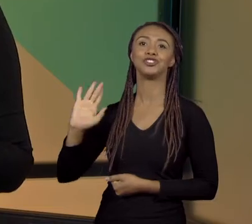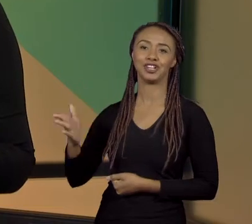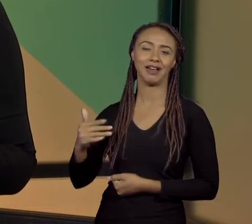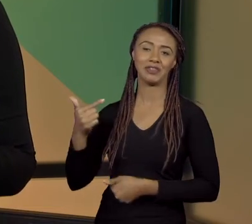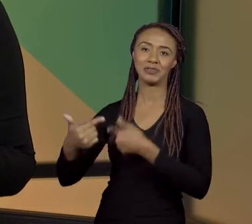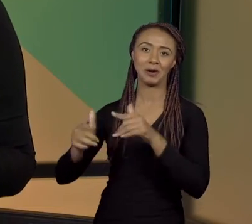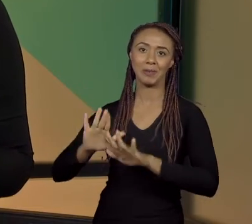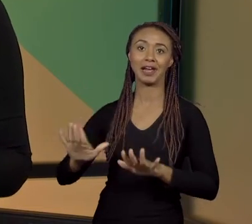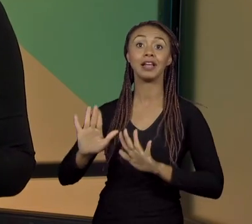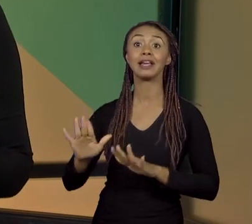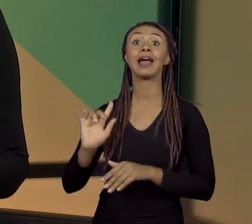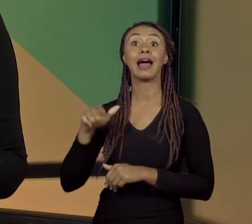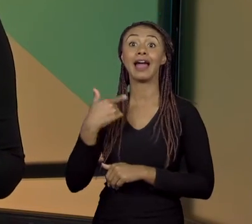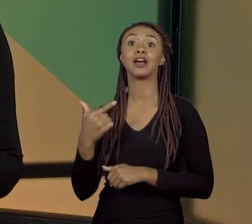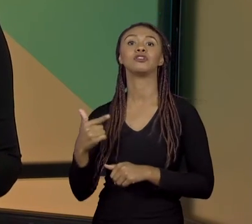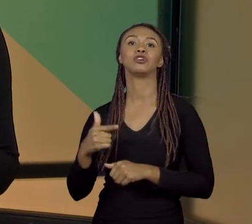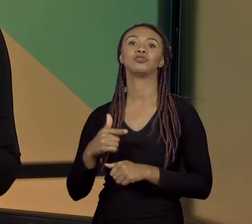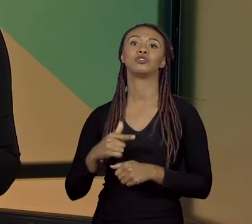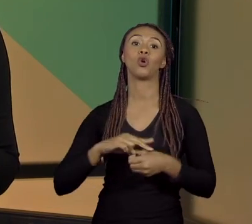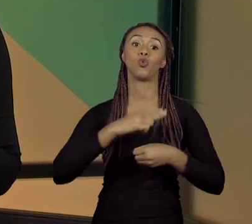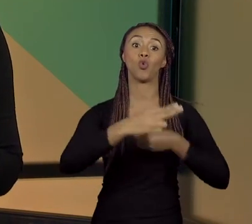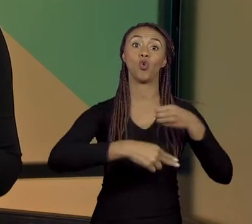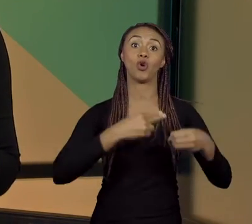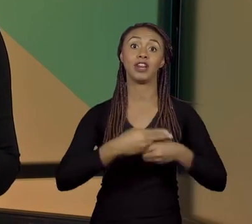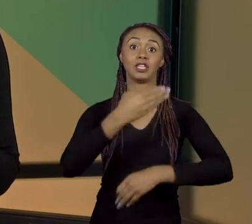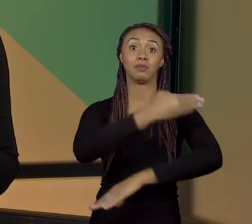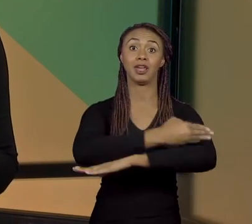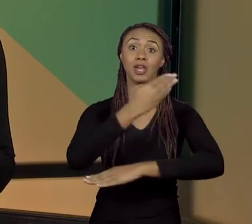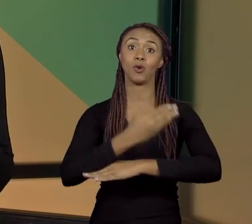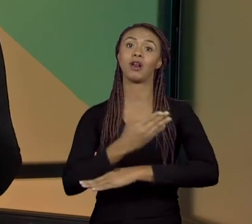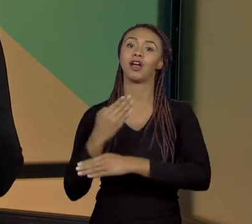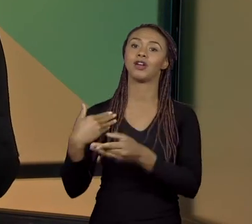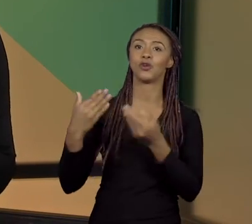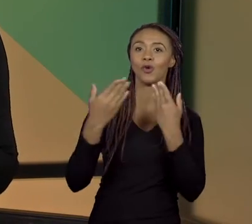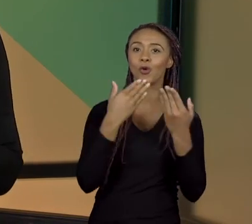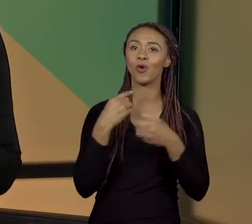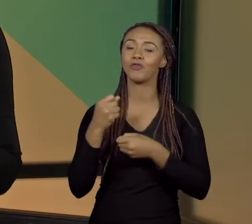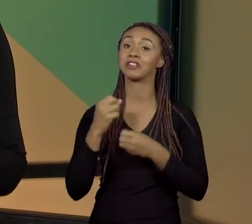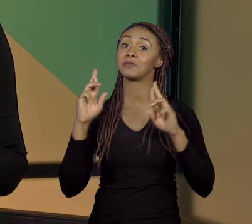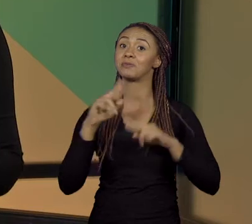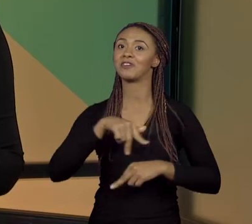CLARO, NA UNESP, PARA CONVERSAR COM ELA. ESPERO QUE VOCÊS GOSTEM DA ENTREVISTA.